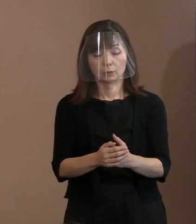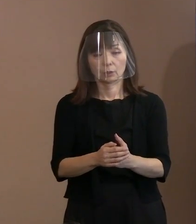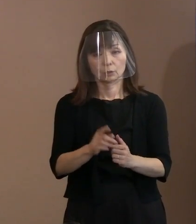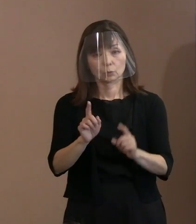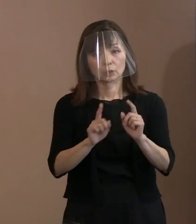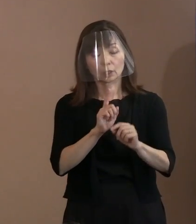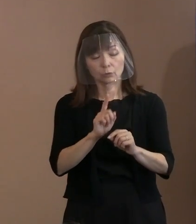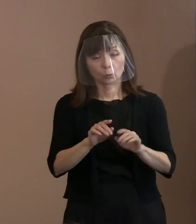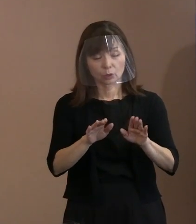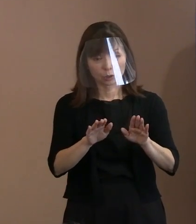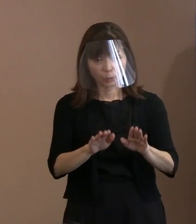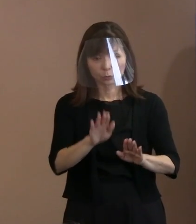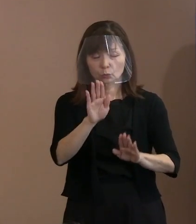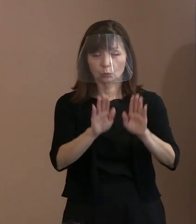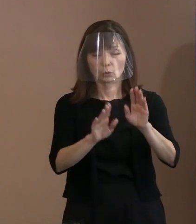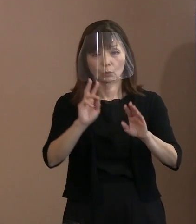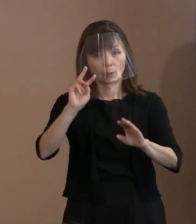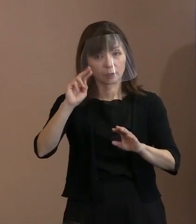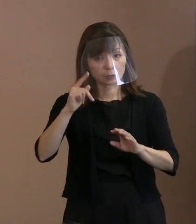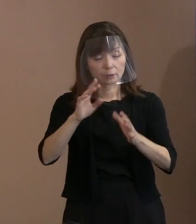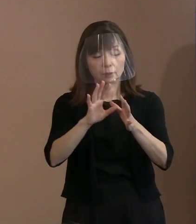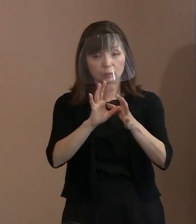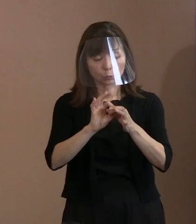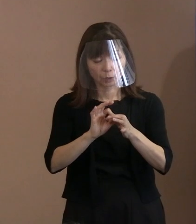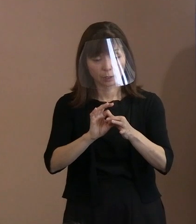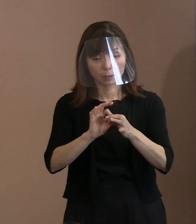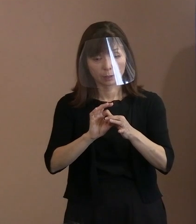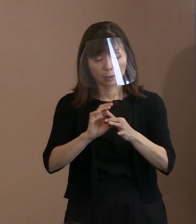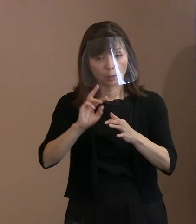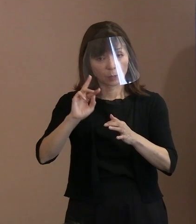それを正すべきだというスローガンみたいに 言いっぱなしでやるべきだ､